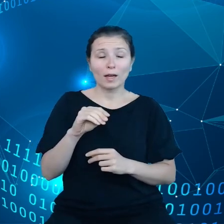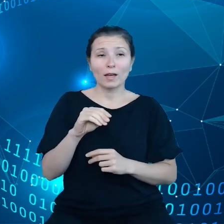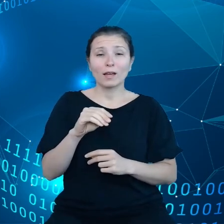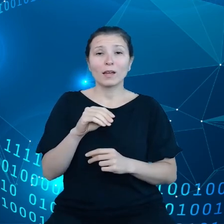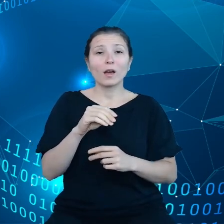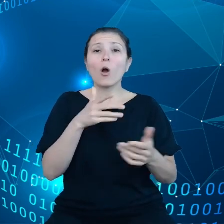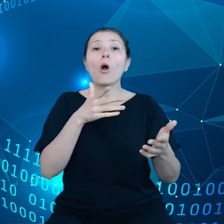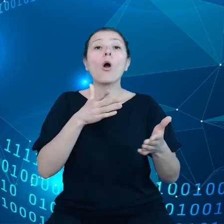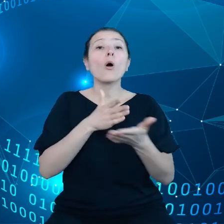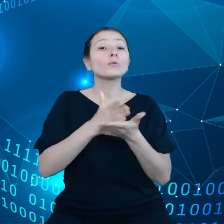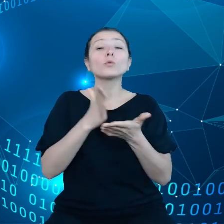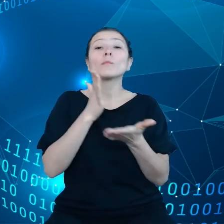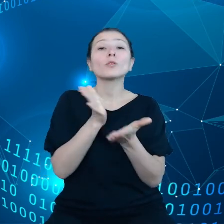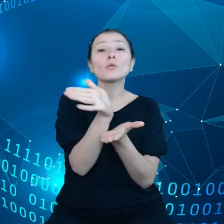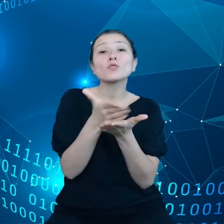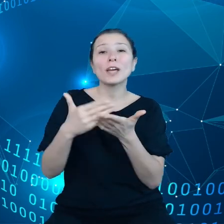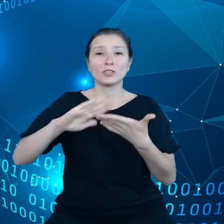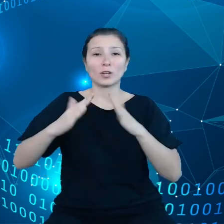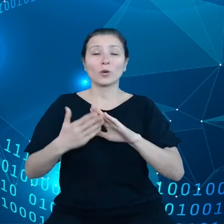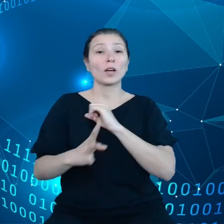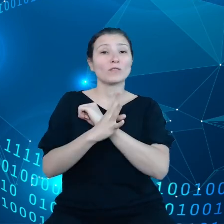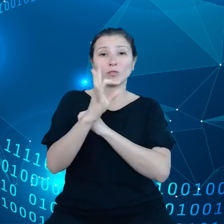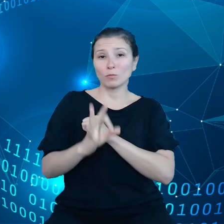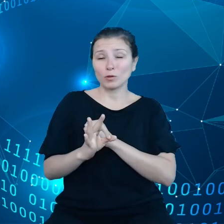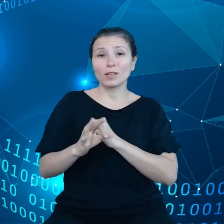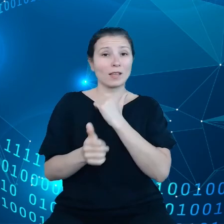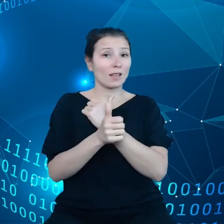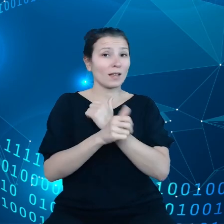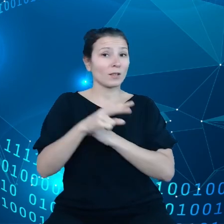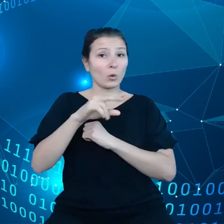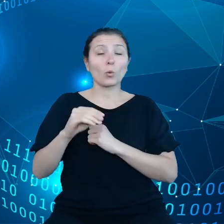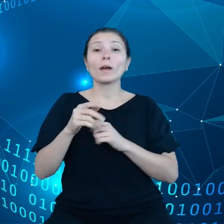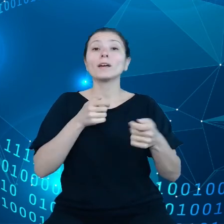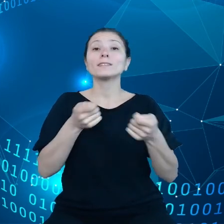90% danych unijnych zarządzanych jest przez firmy spoza